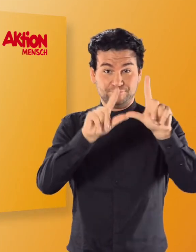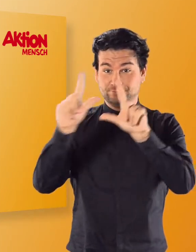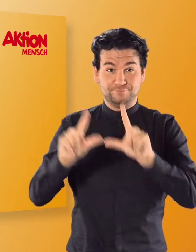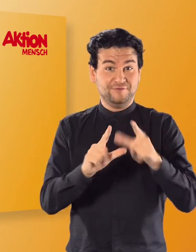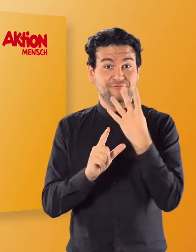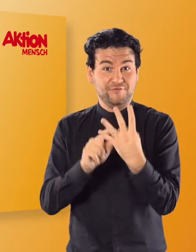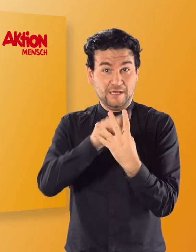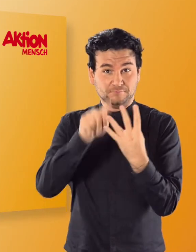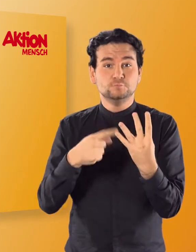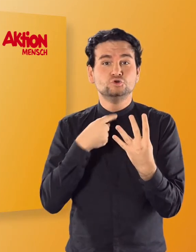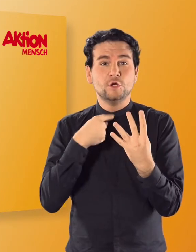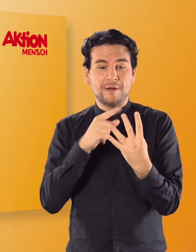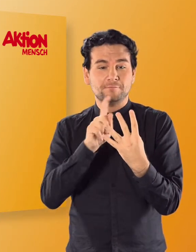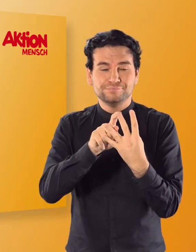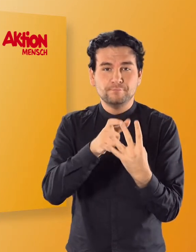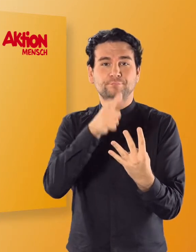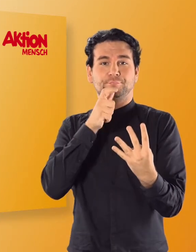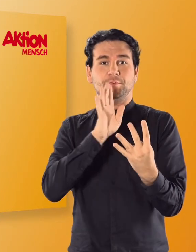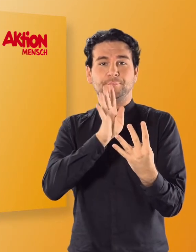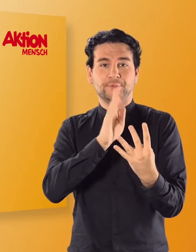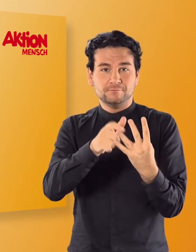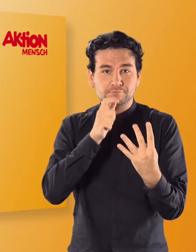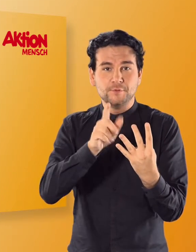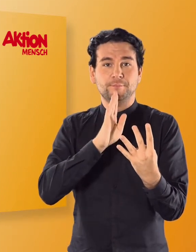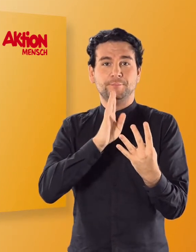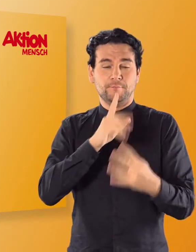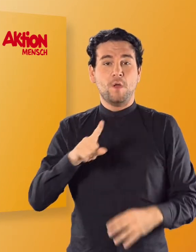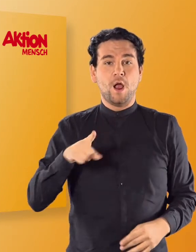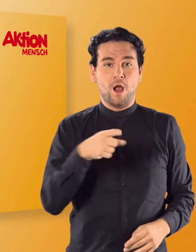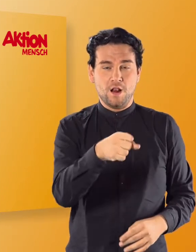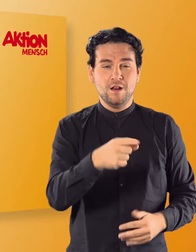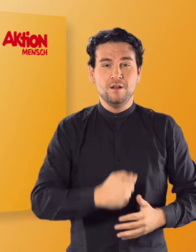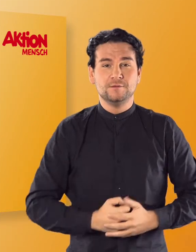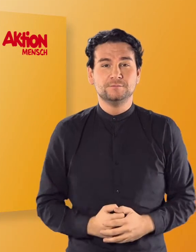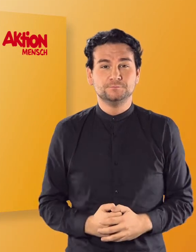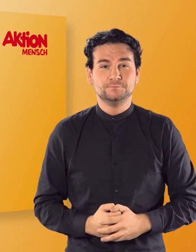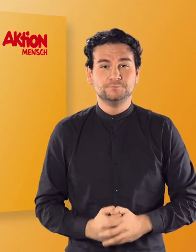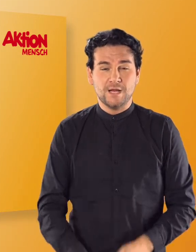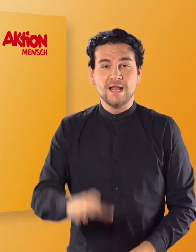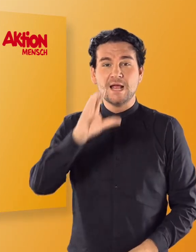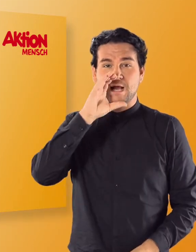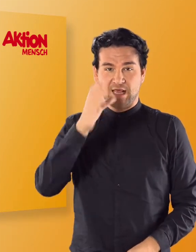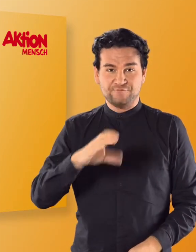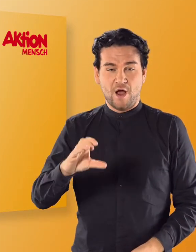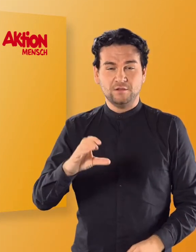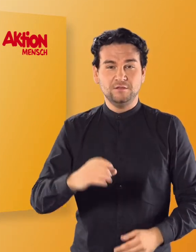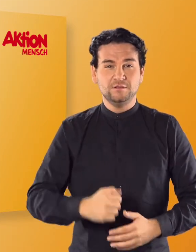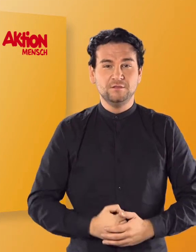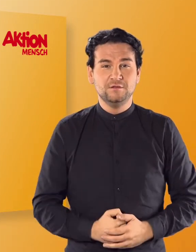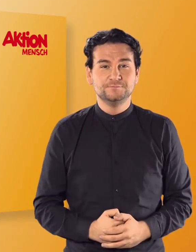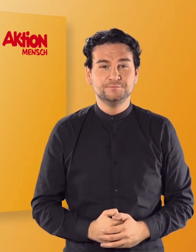und lasst euch die Wörter ansagen. (Irmgard) Aal (Irmgard) Elefant